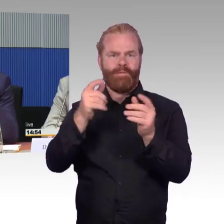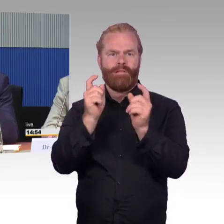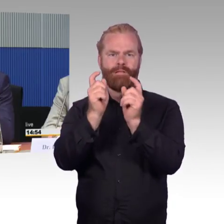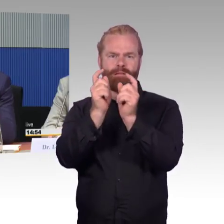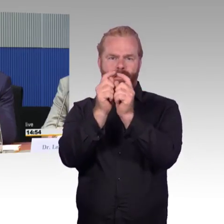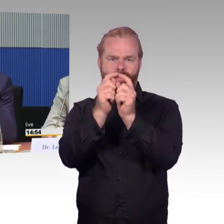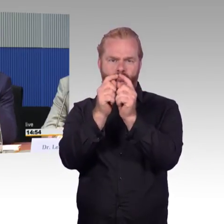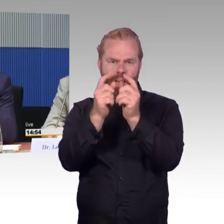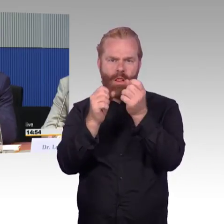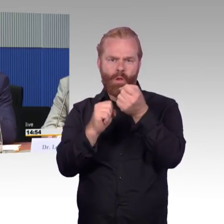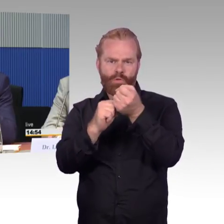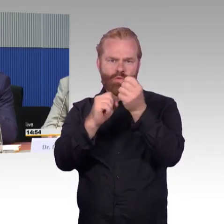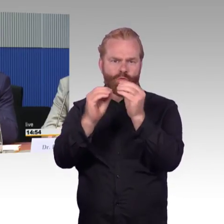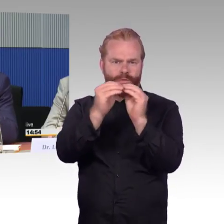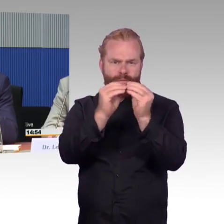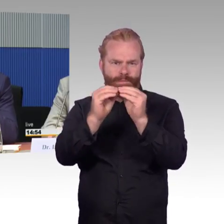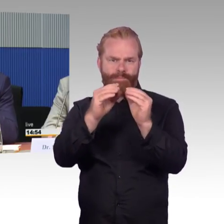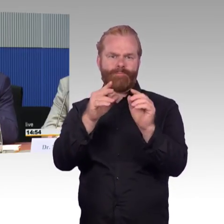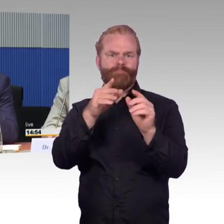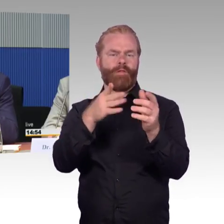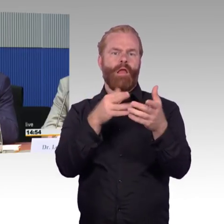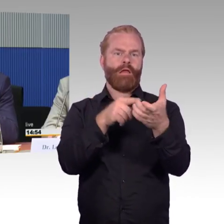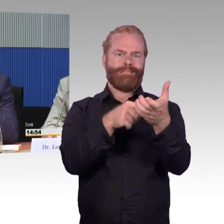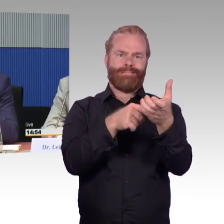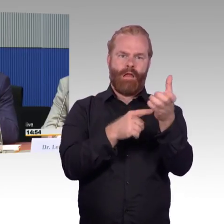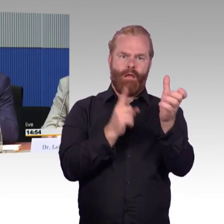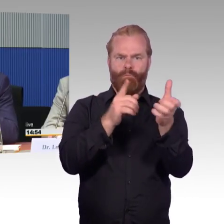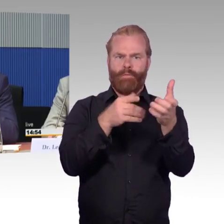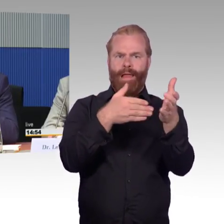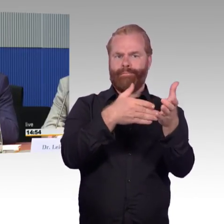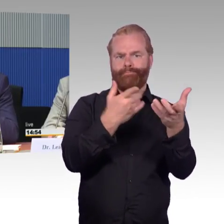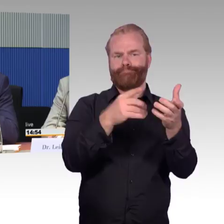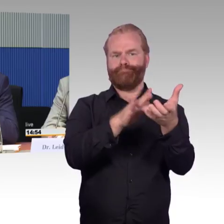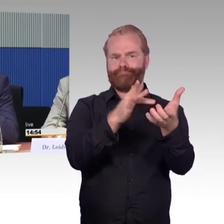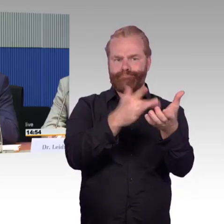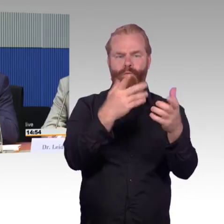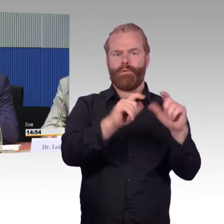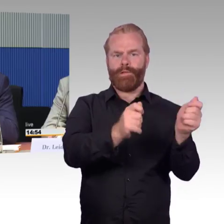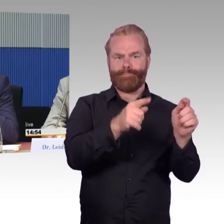ist es zu spät usw. auch auf ein mobiles Endgerät übertragen können. Ich bin der persönlichen Meinung,